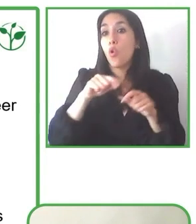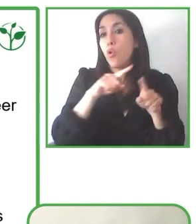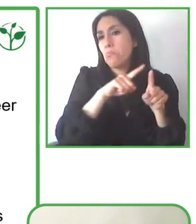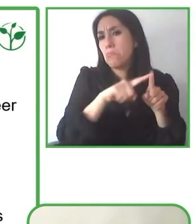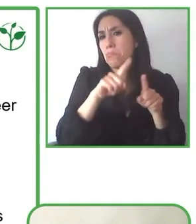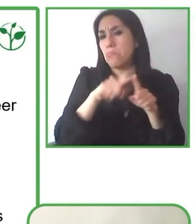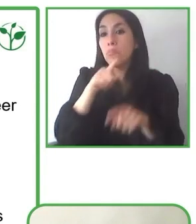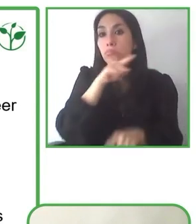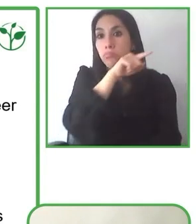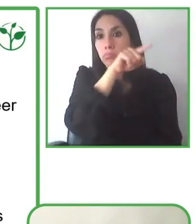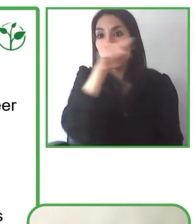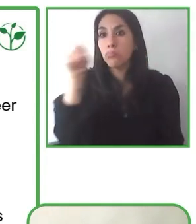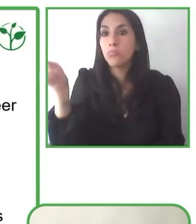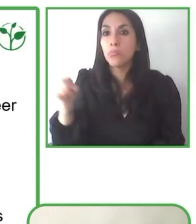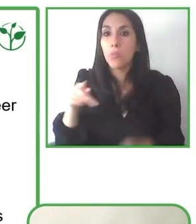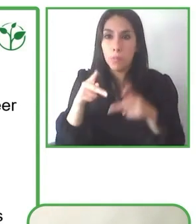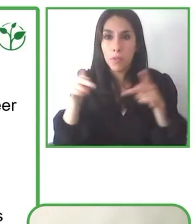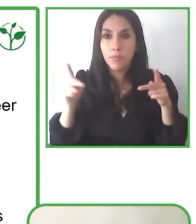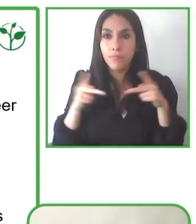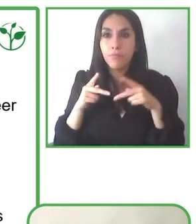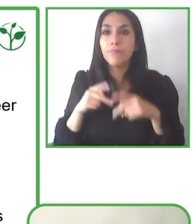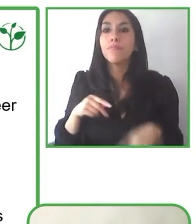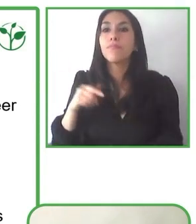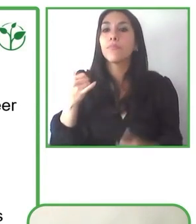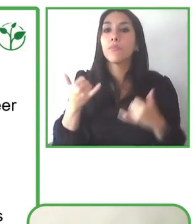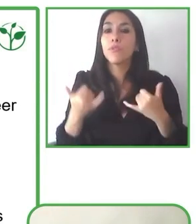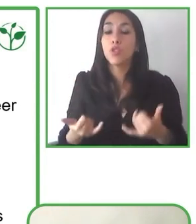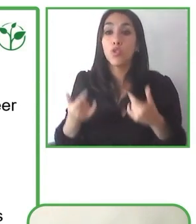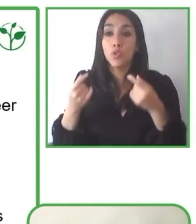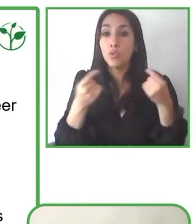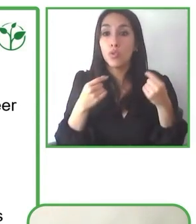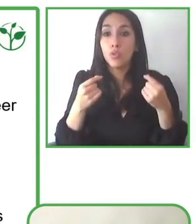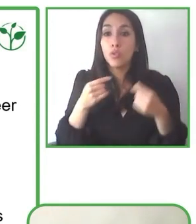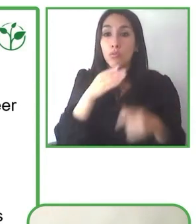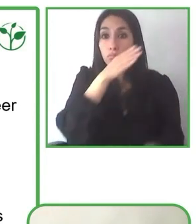manera autónoma o generando alianzas con instituciones que realicen un trabajo similar